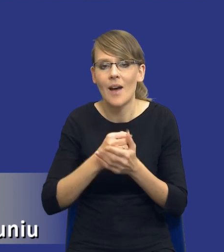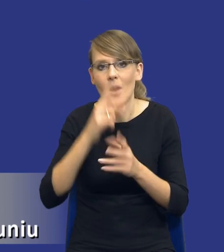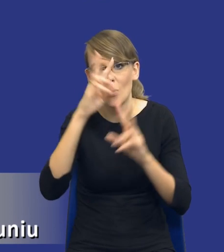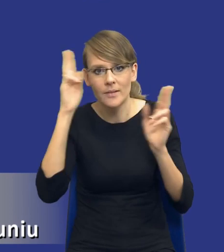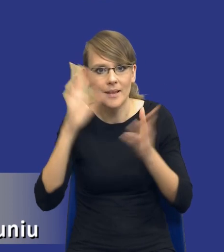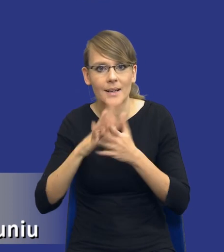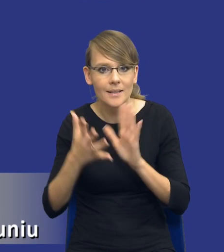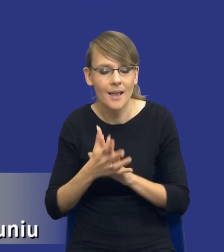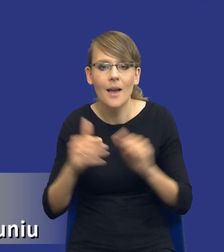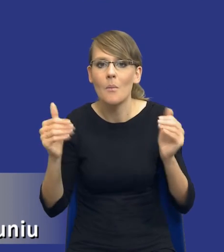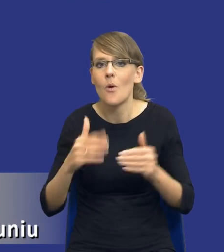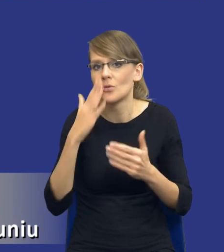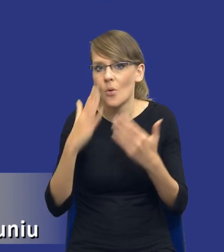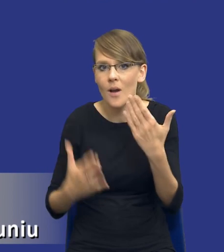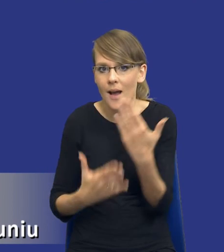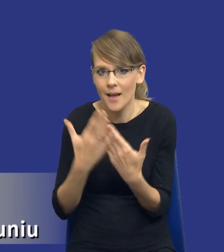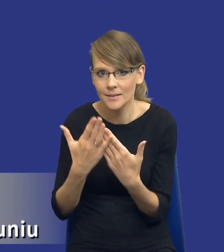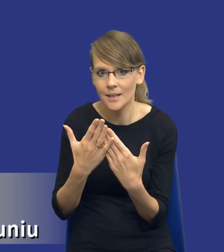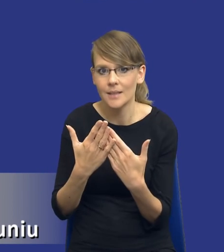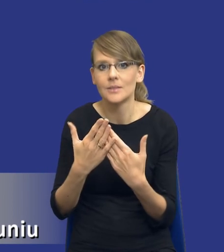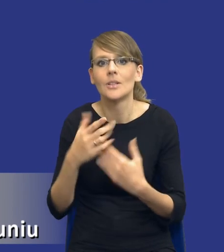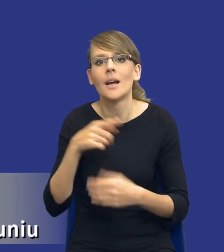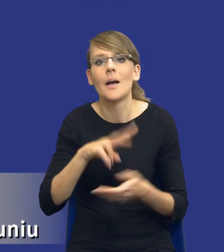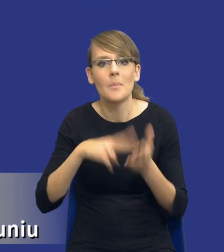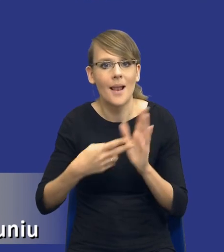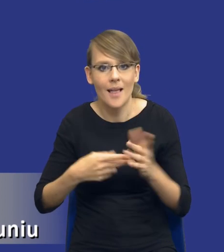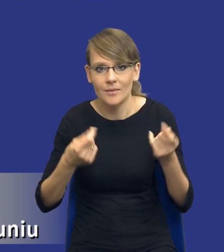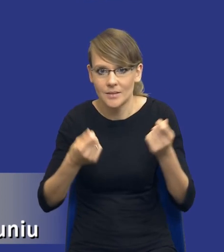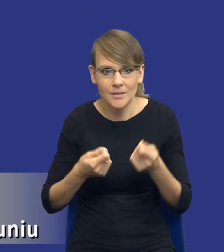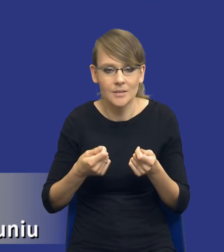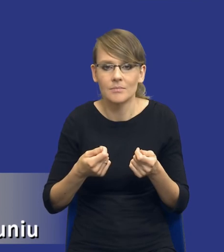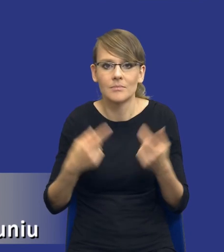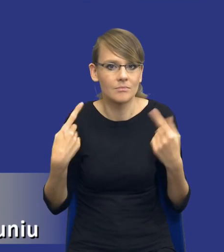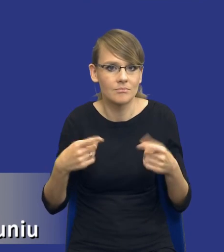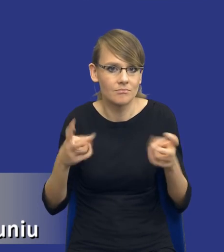może się okazać że od momentu nieutworzenia planu finansowego, załóżmy na jesieni tego roku,